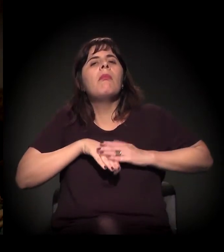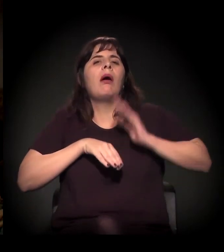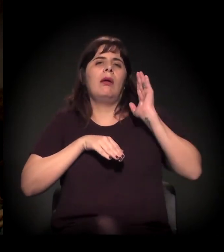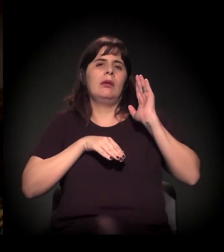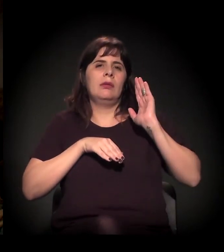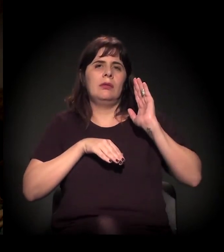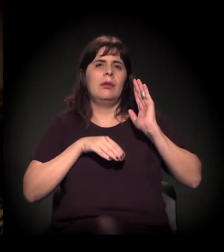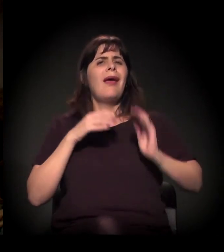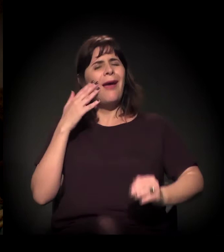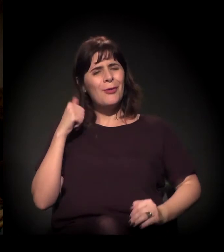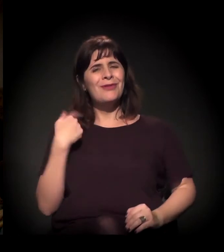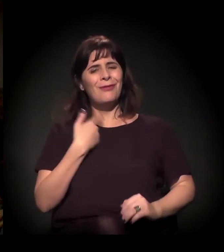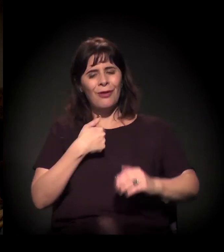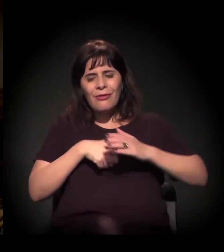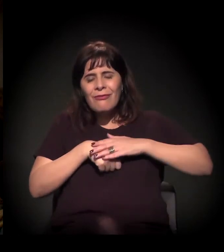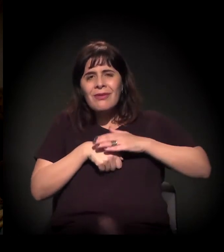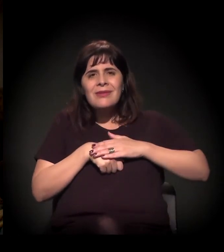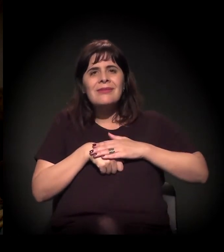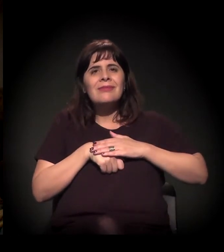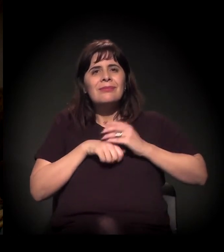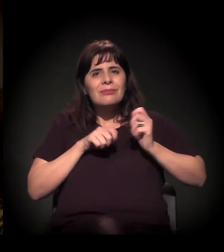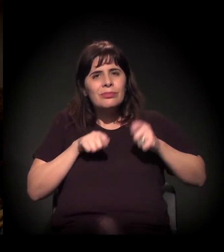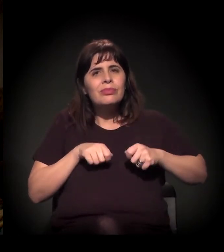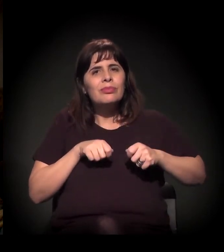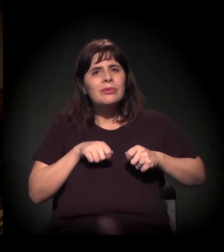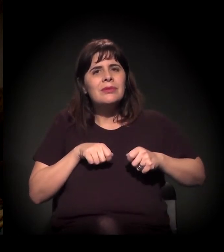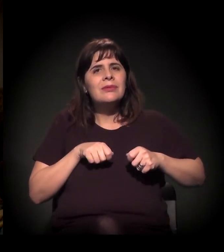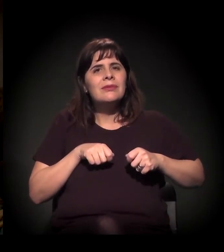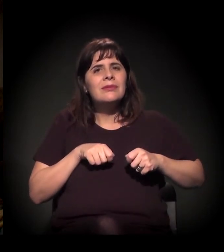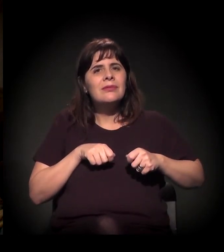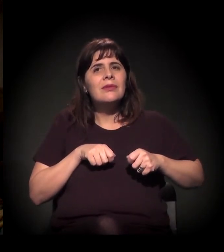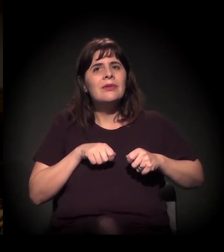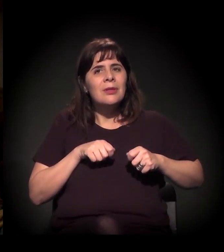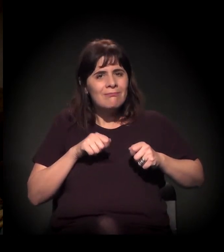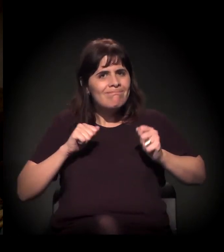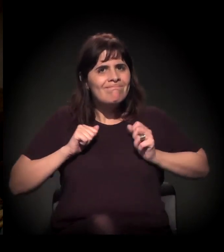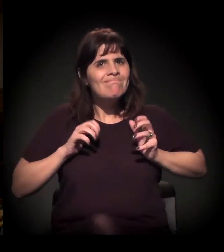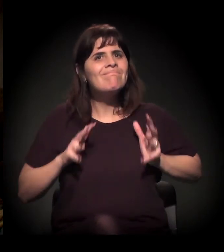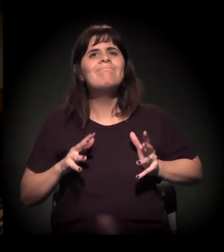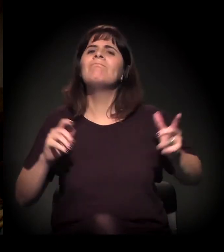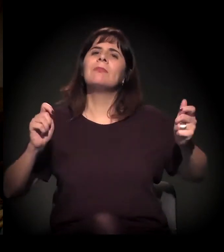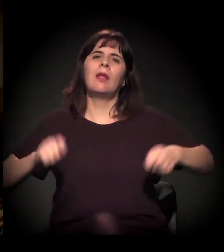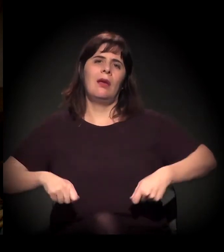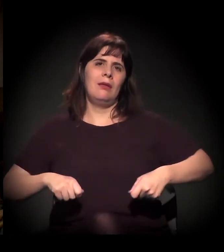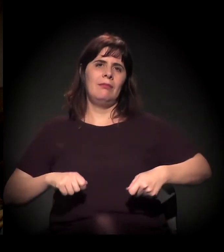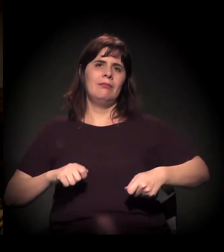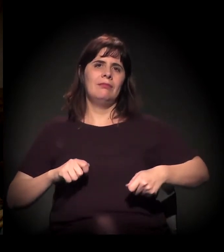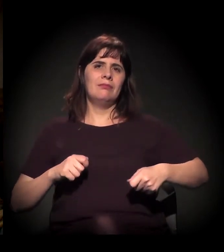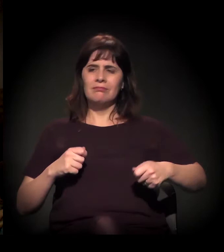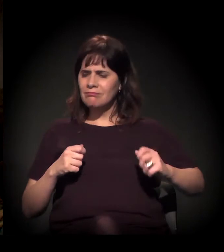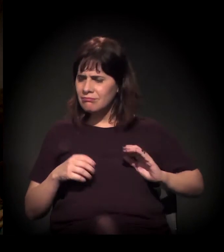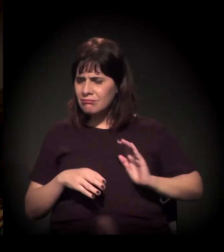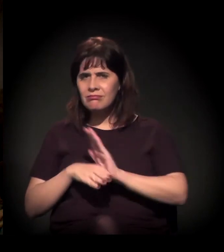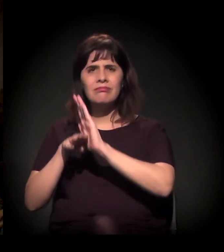Sei que é possível um pouco mais de atitude em termos de solidariedade.